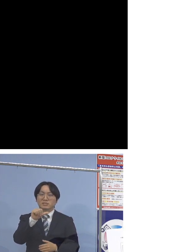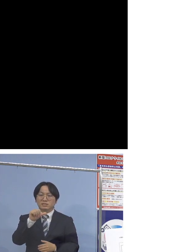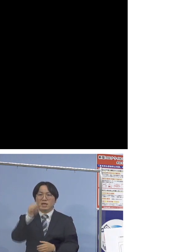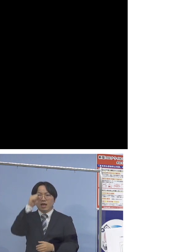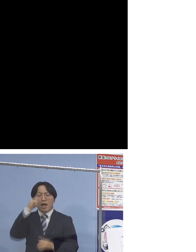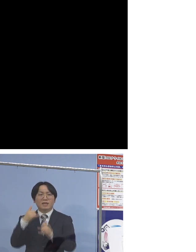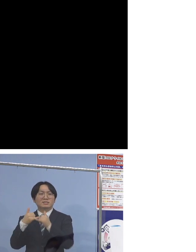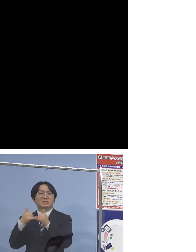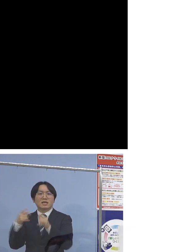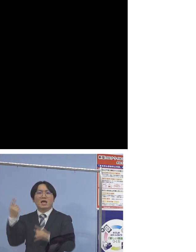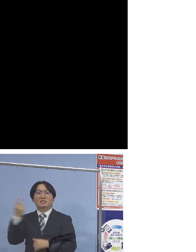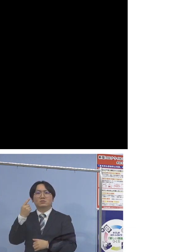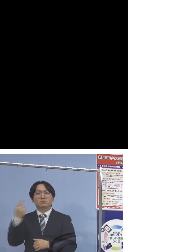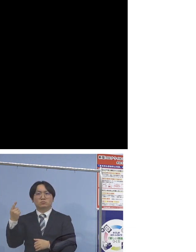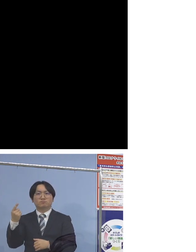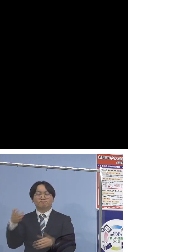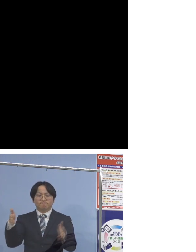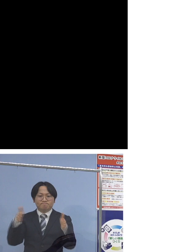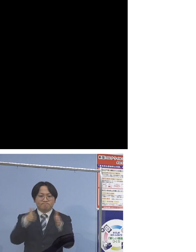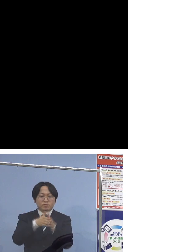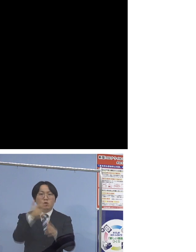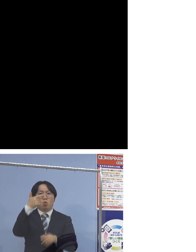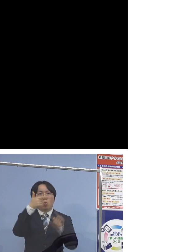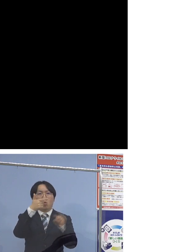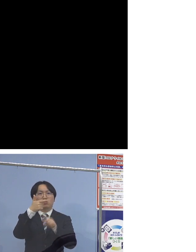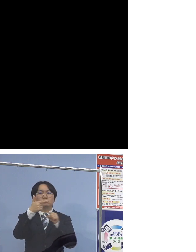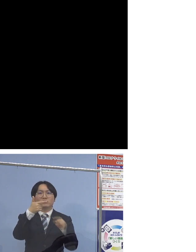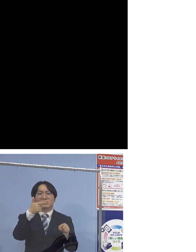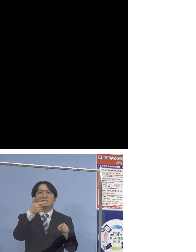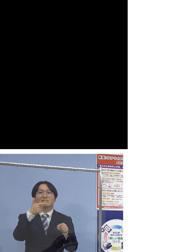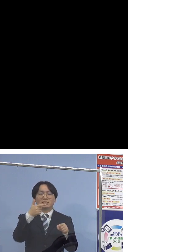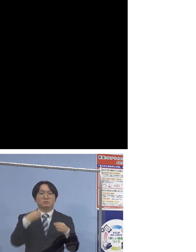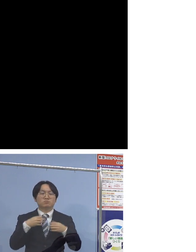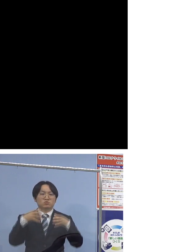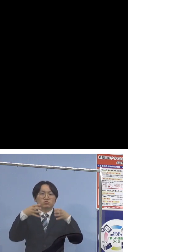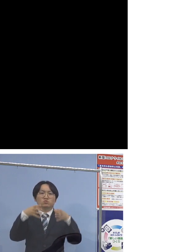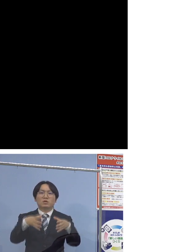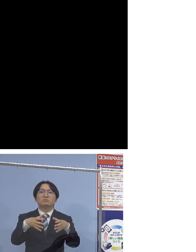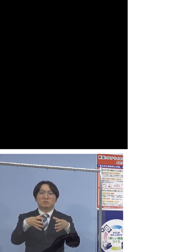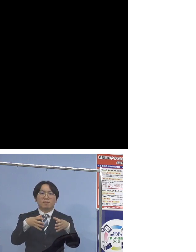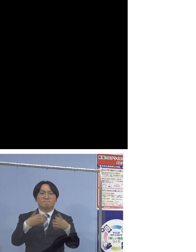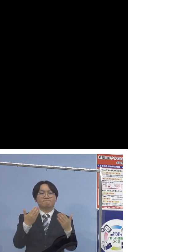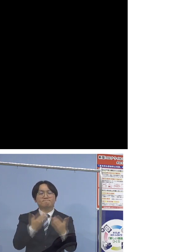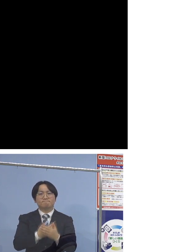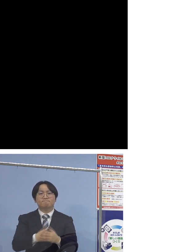合わせて6名のクラスターということになります